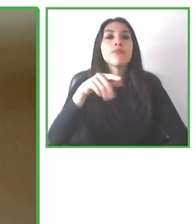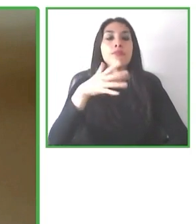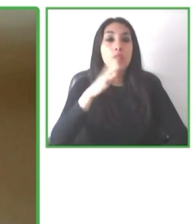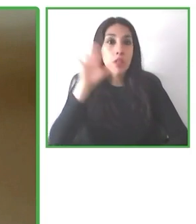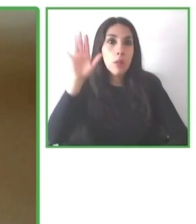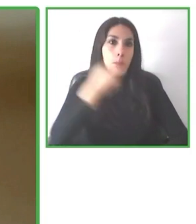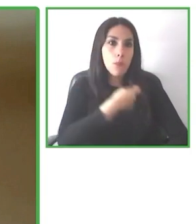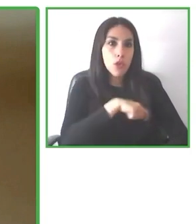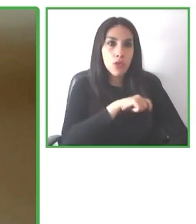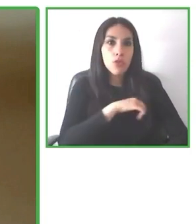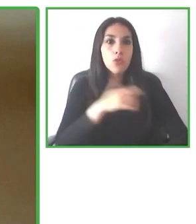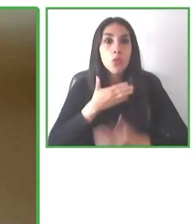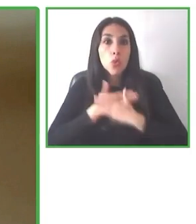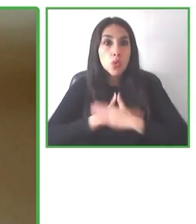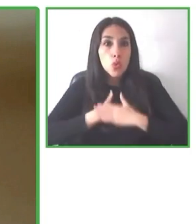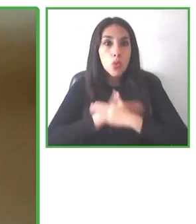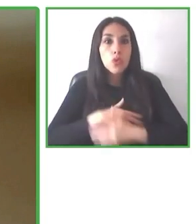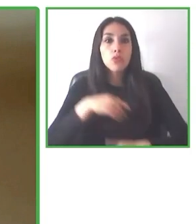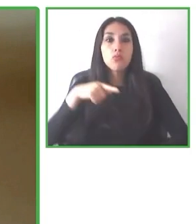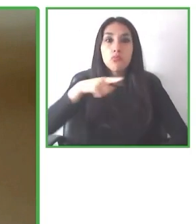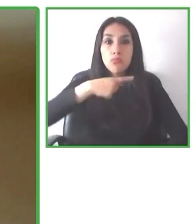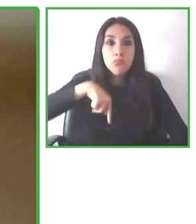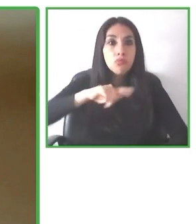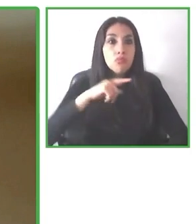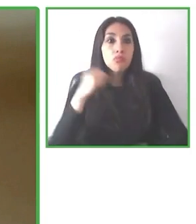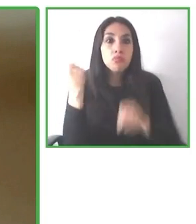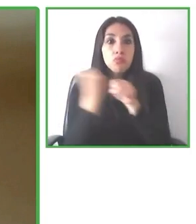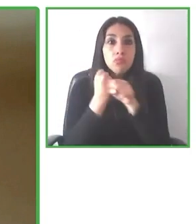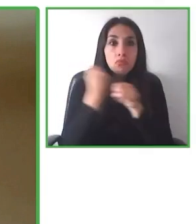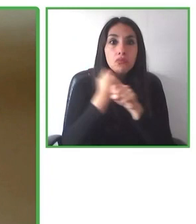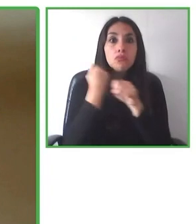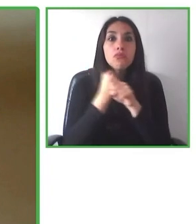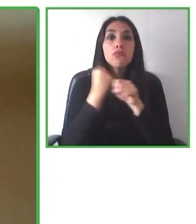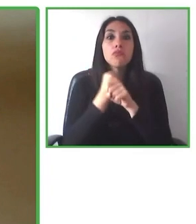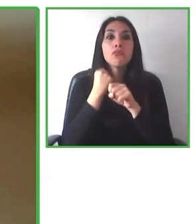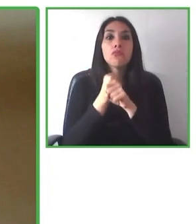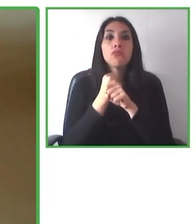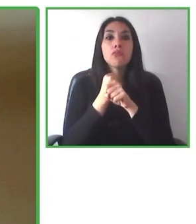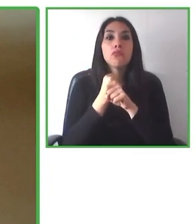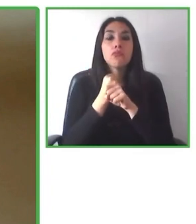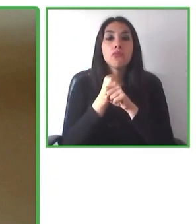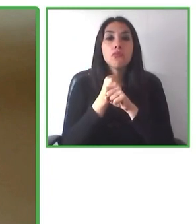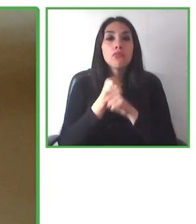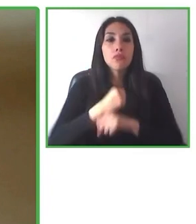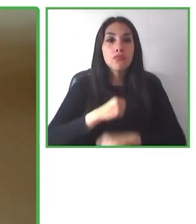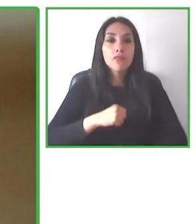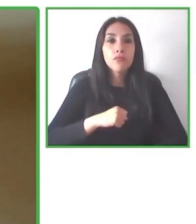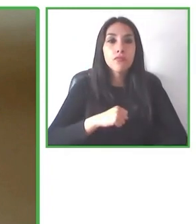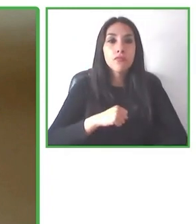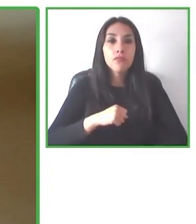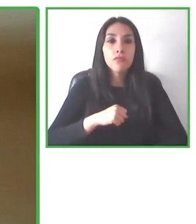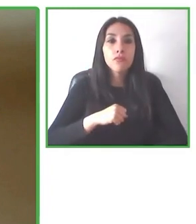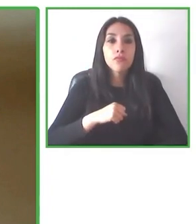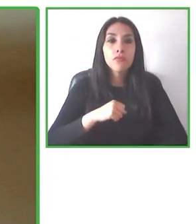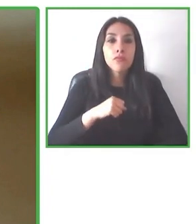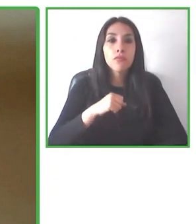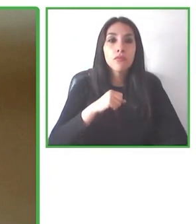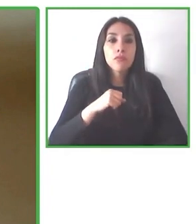Es tetrapléjico y hace más de 18 años ha tenido que vivir con esta discapacidad.